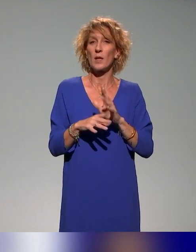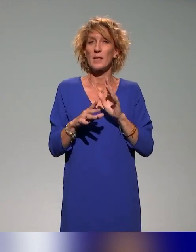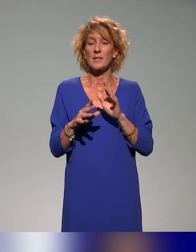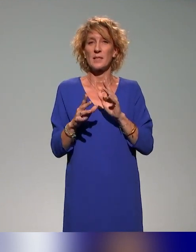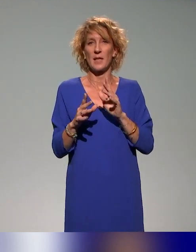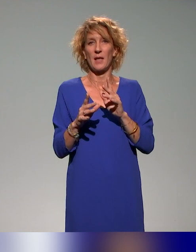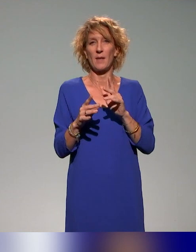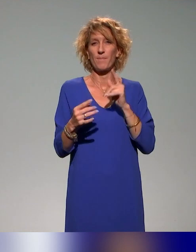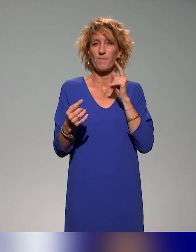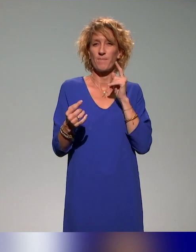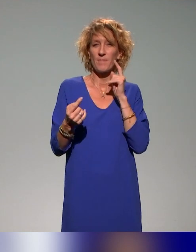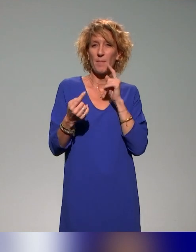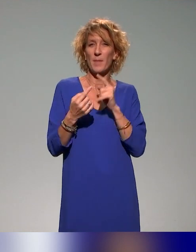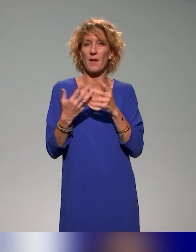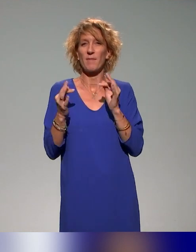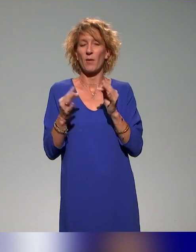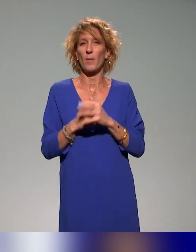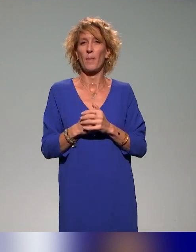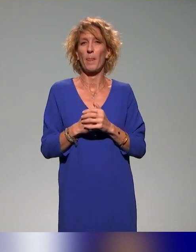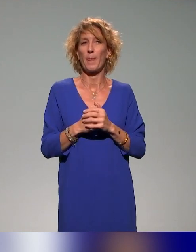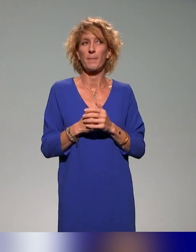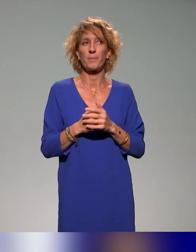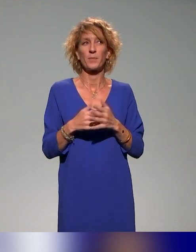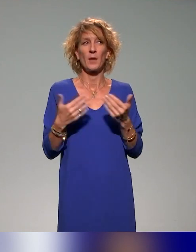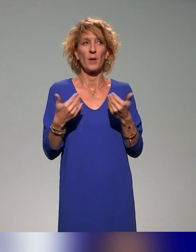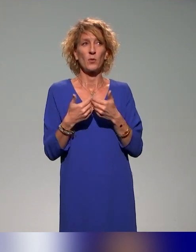c'est-à-dire qu'on nous pose la question de savoir s'il existe